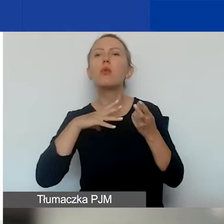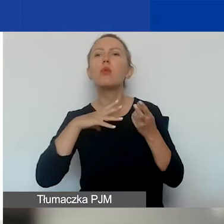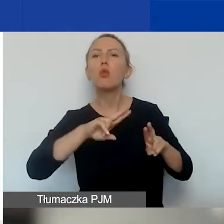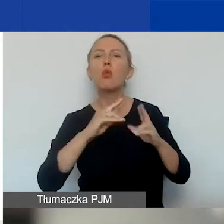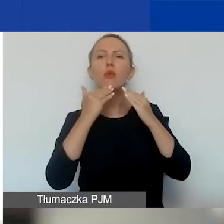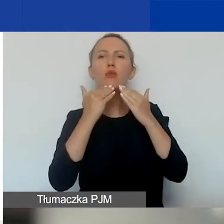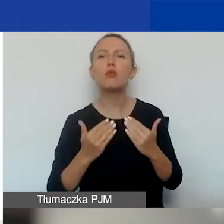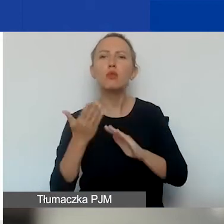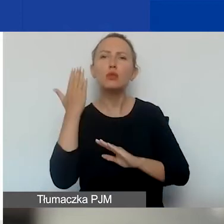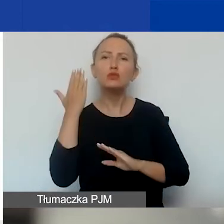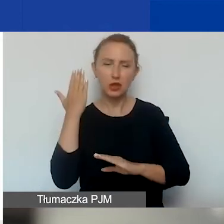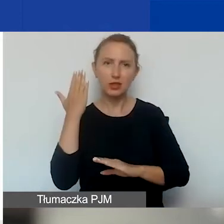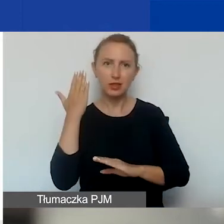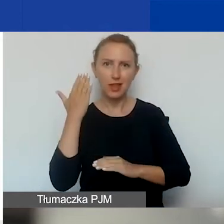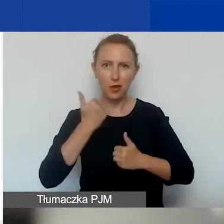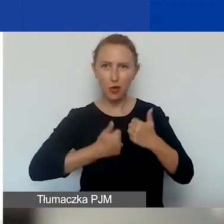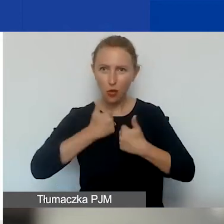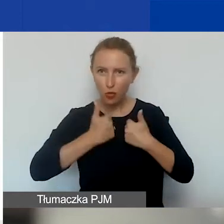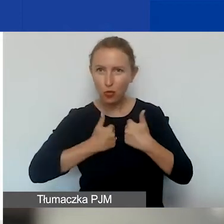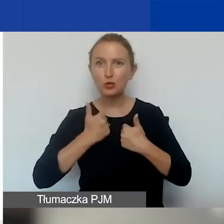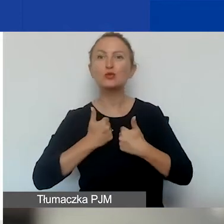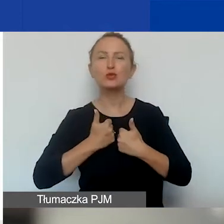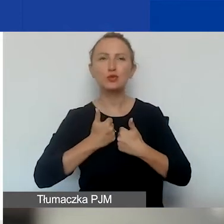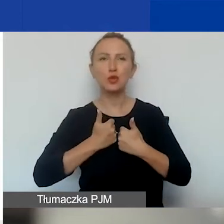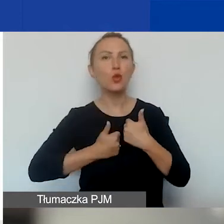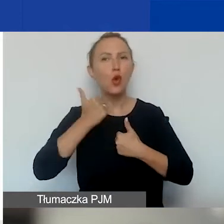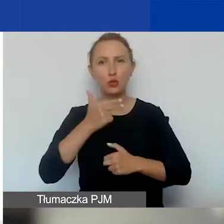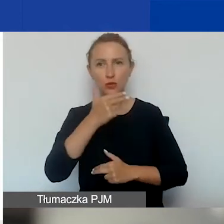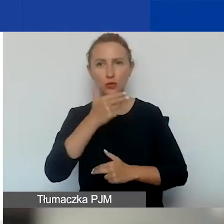w poprzednim konkursie tematycznym.